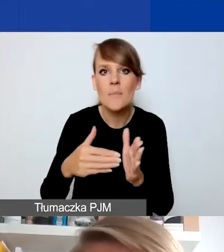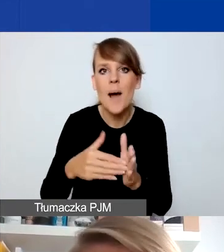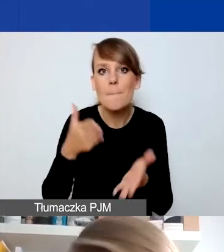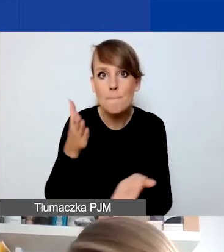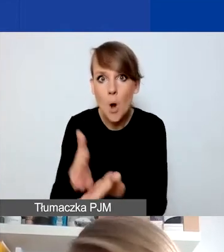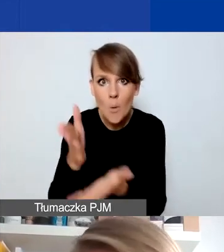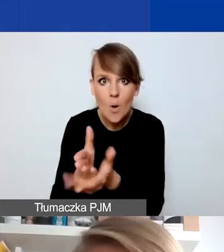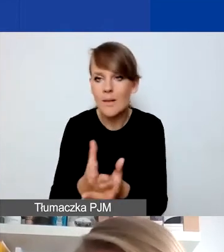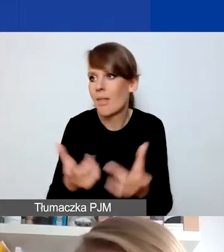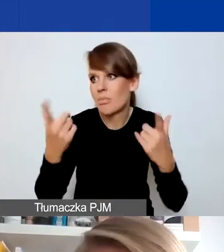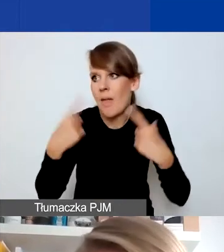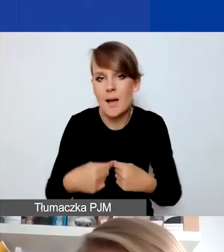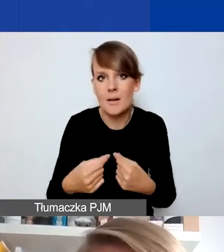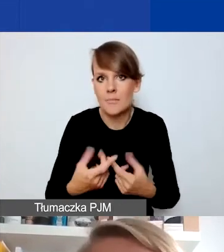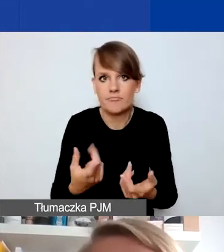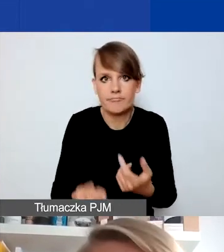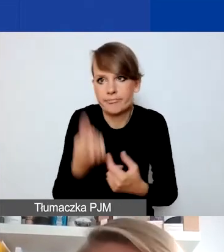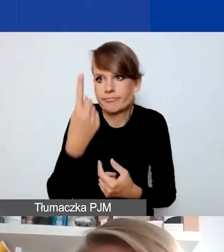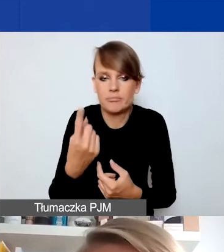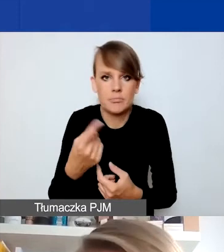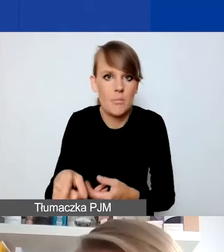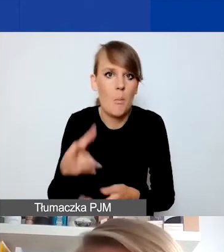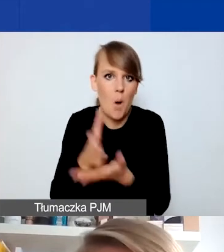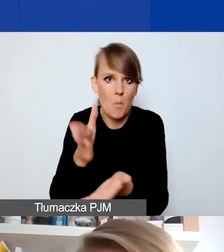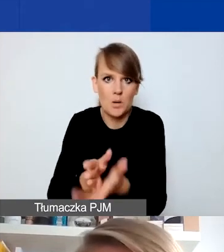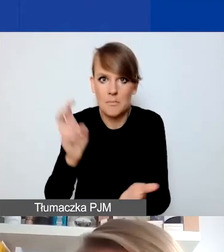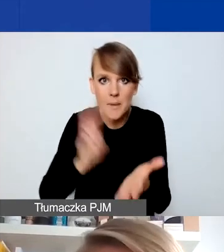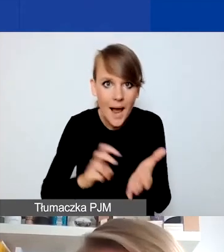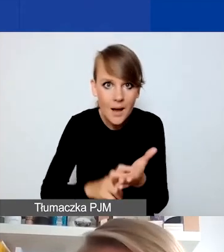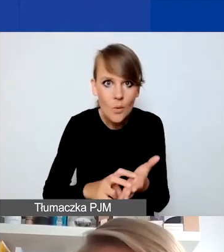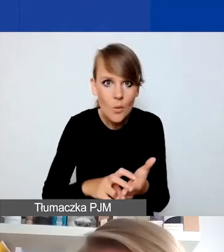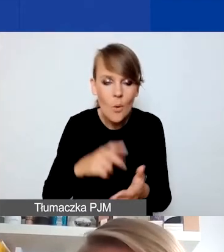i nagle jej brakuje z jakiegoś powodu, to jak najbardziej może być taka sytuacja,